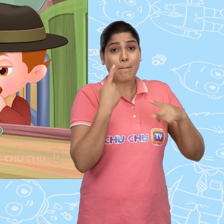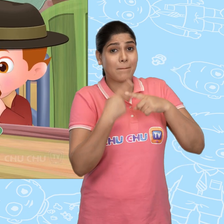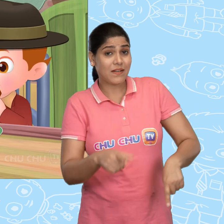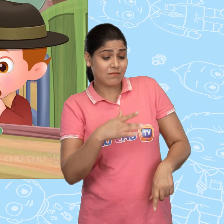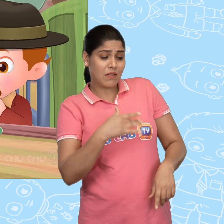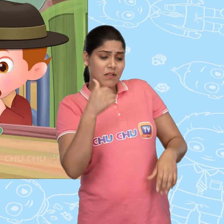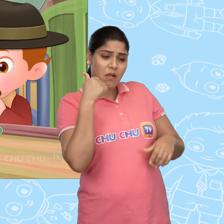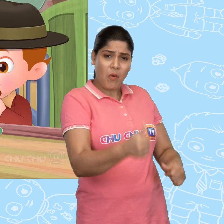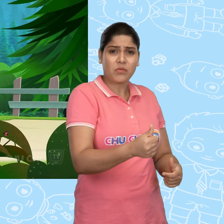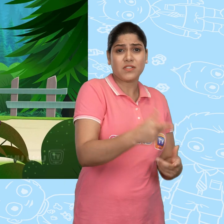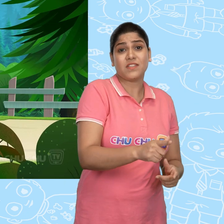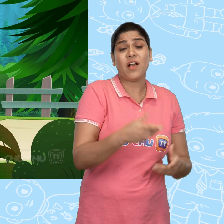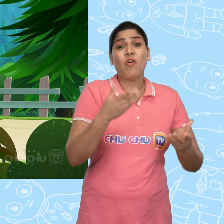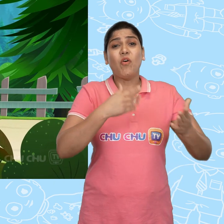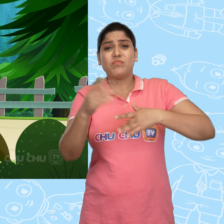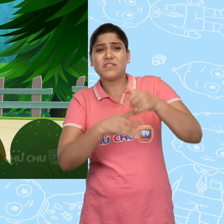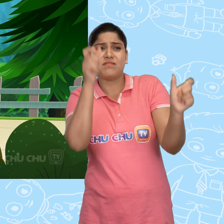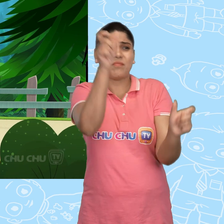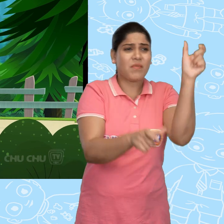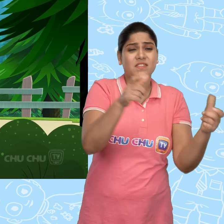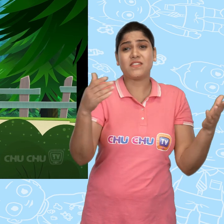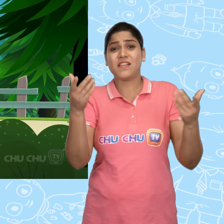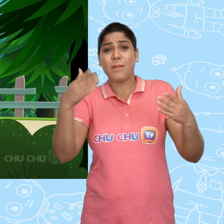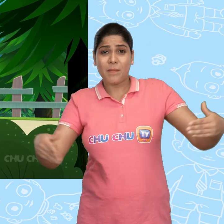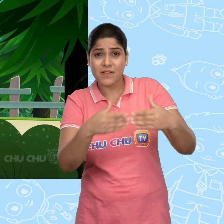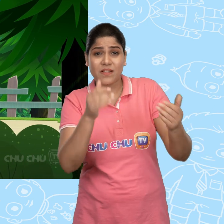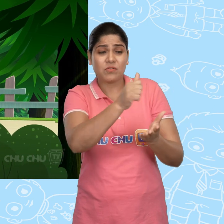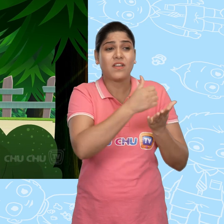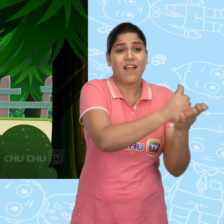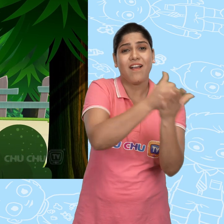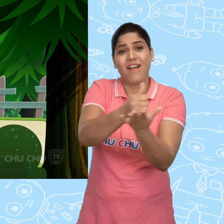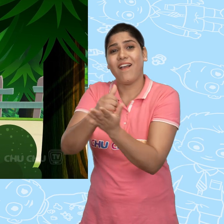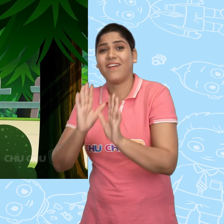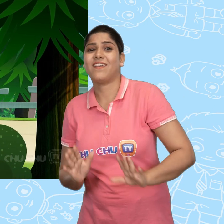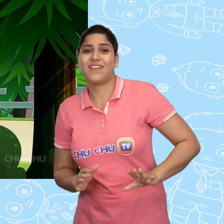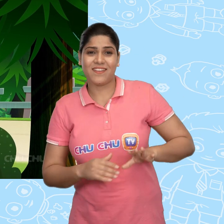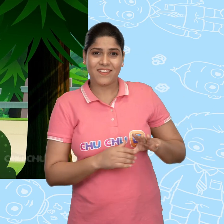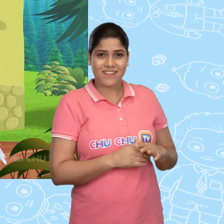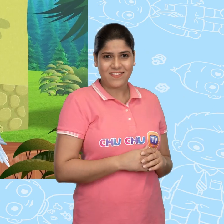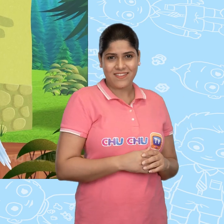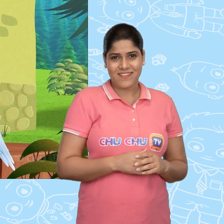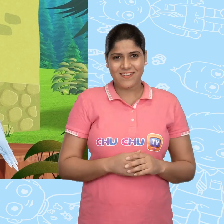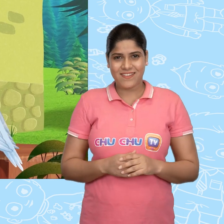Jack गरीब था, पर दिल का बहुत अच्छा था। वो जिससे भी मिलता उसकी मदद करता